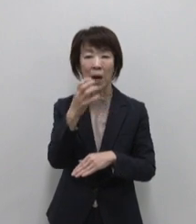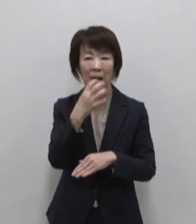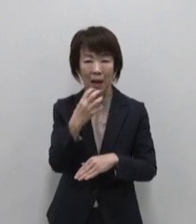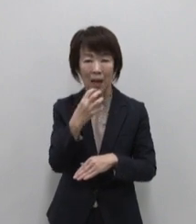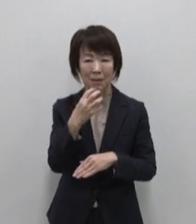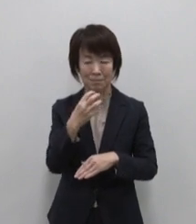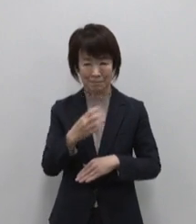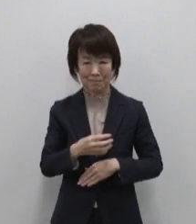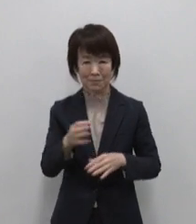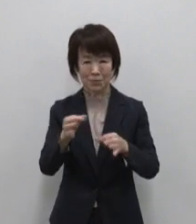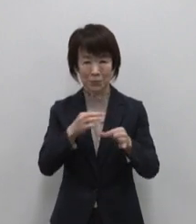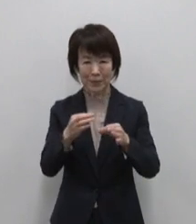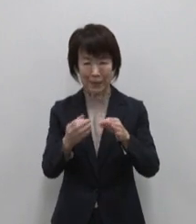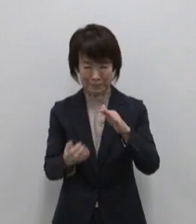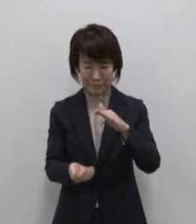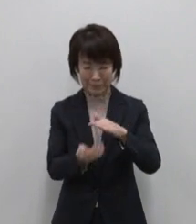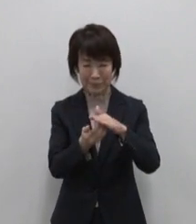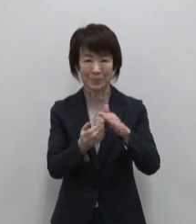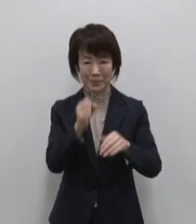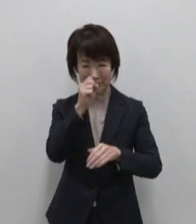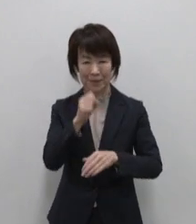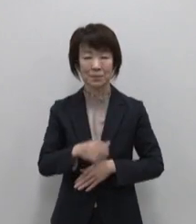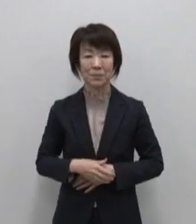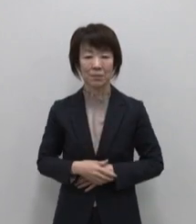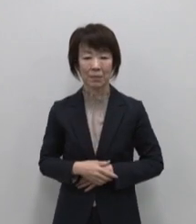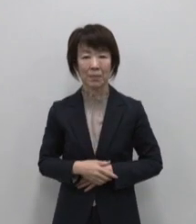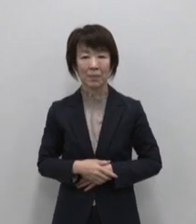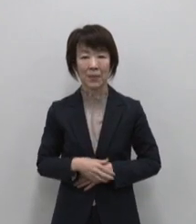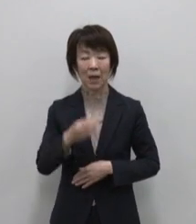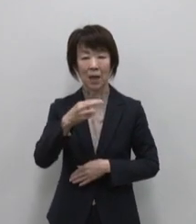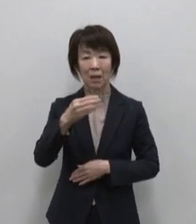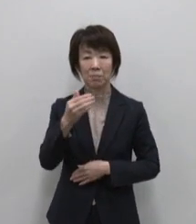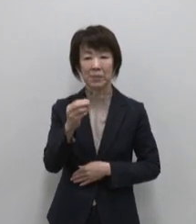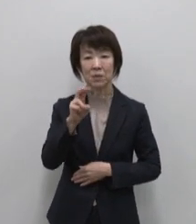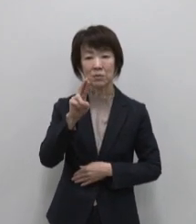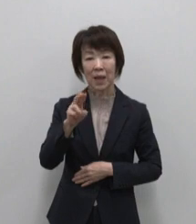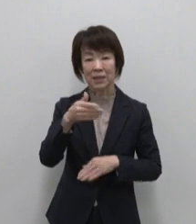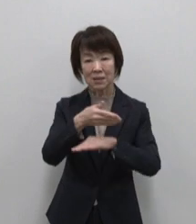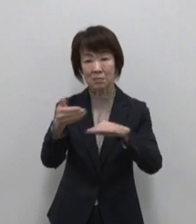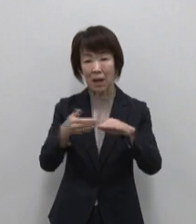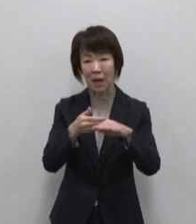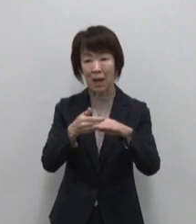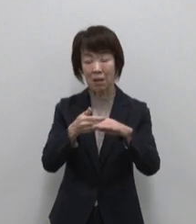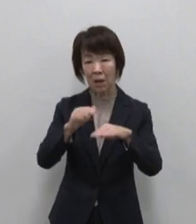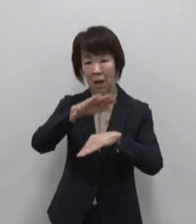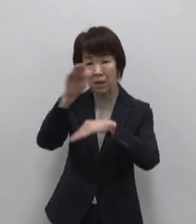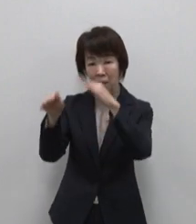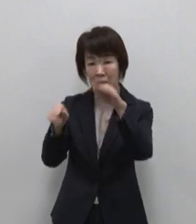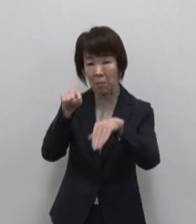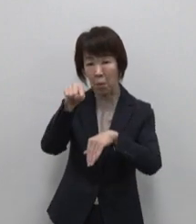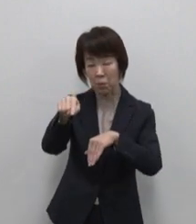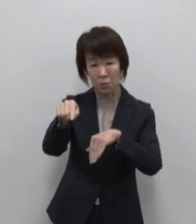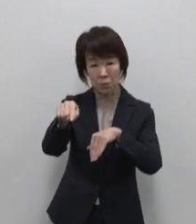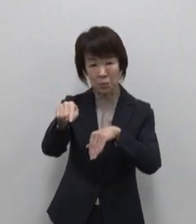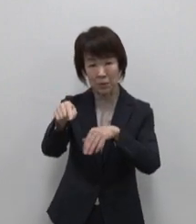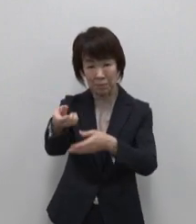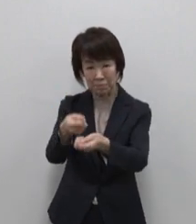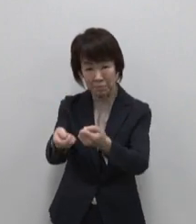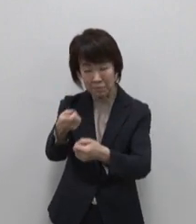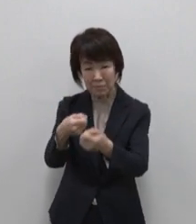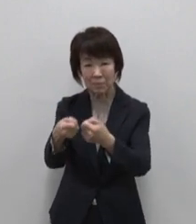御蔵島のおススメが御蔵島の 山奥で採取した御蔵の源水